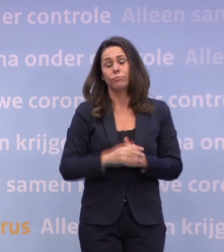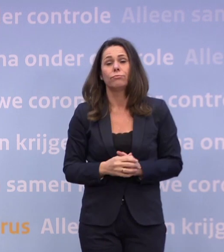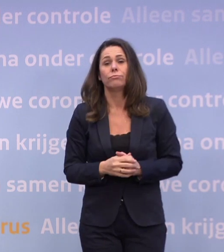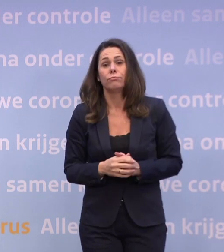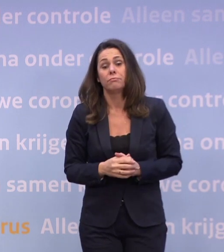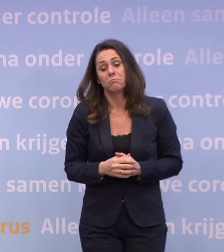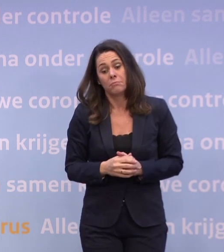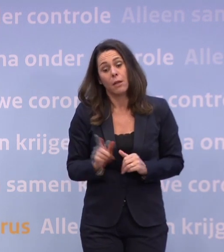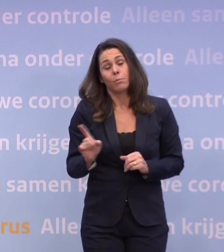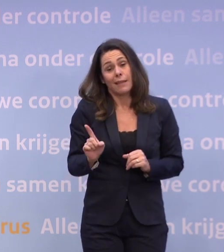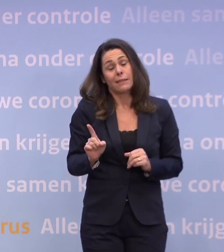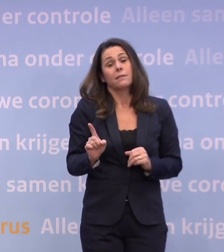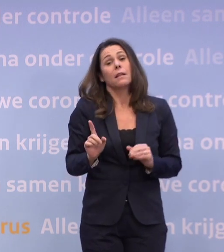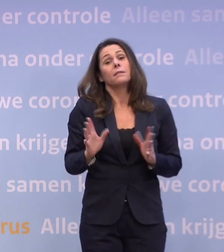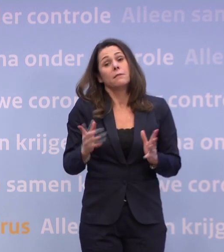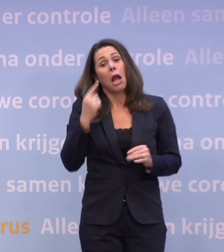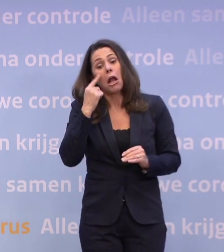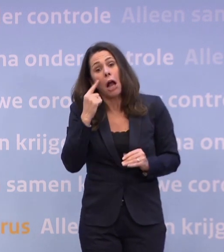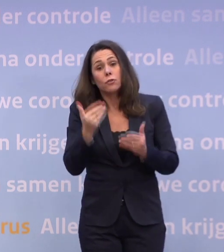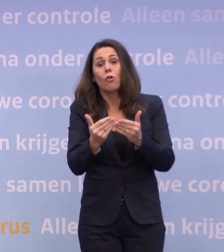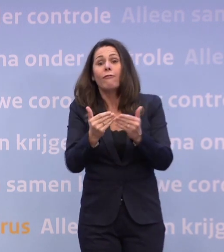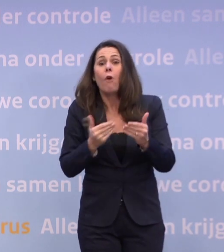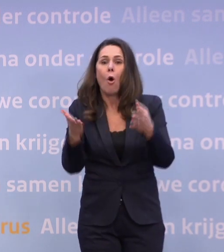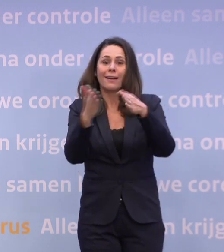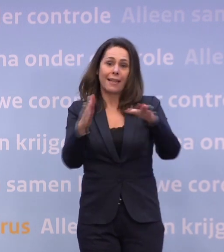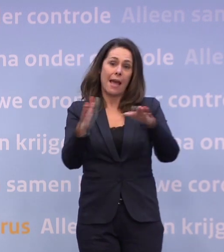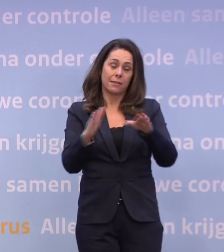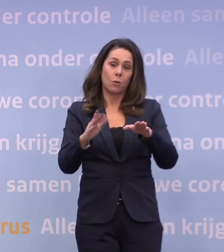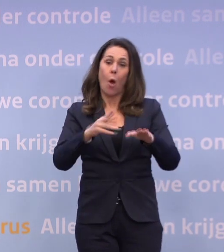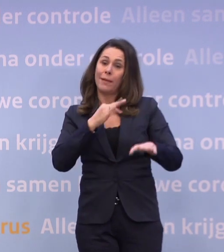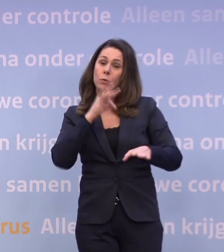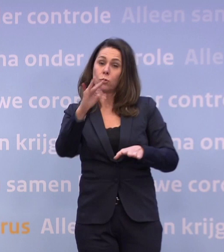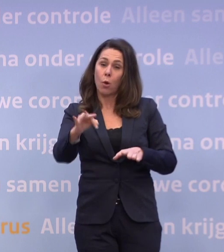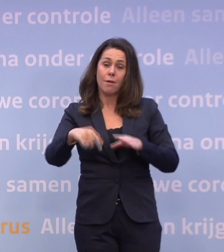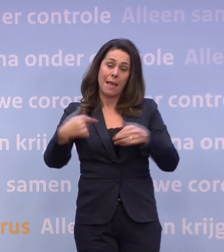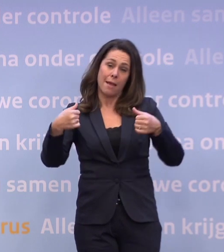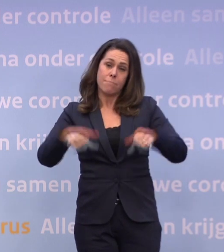...dat we voor de kerst bij u terug moeten komen met nog strengere maatregelen.